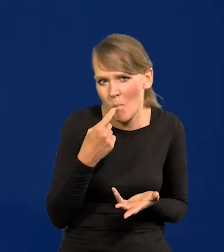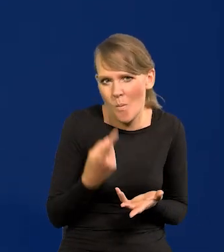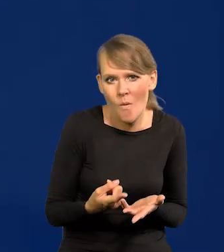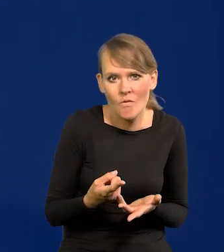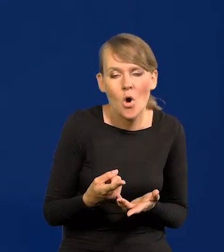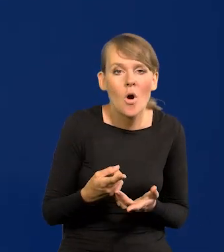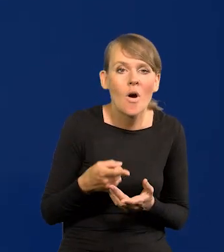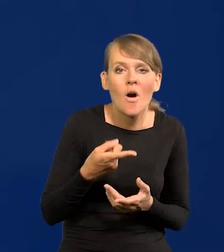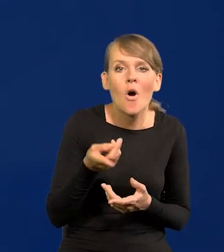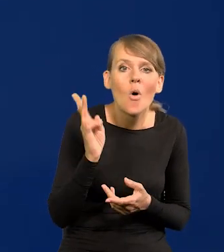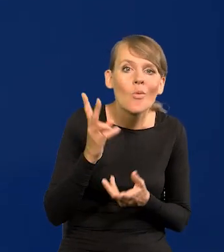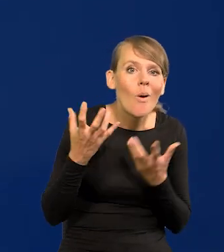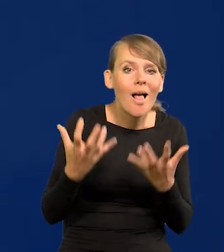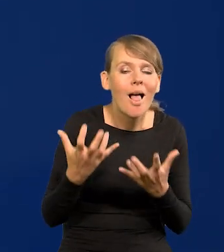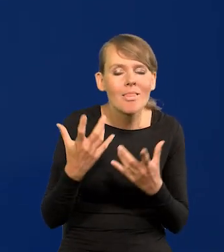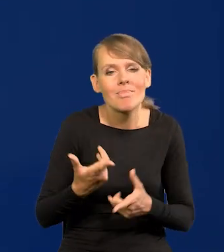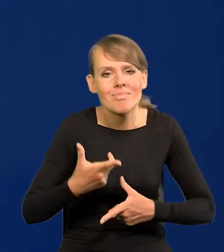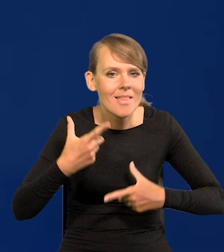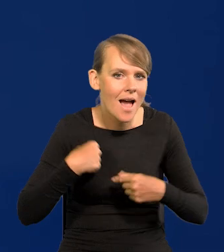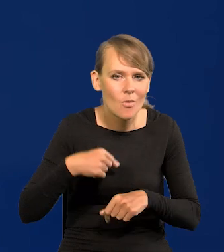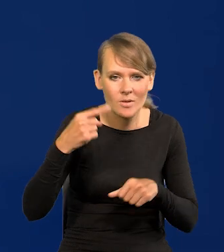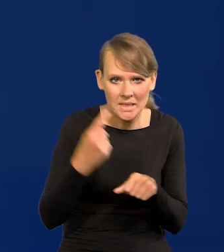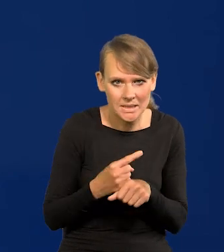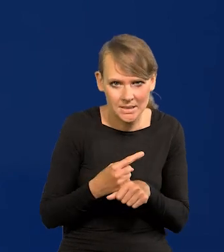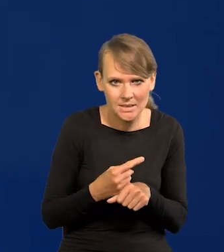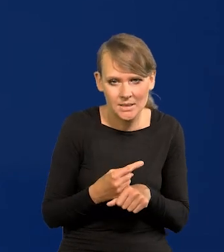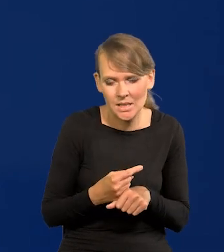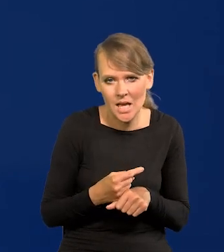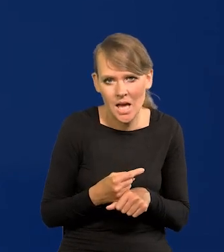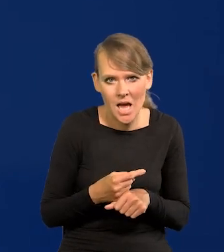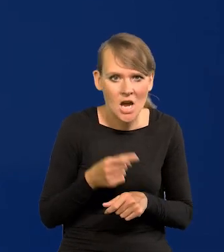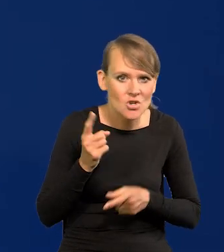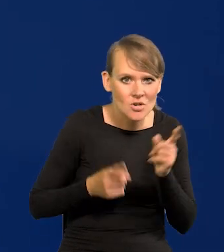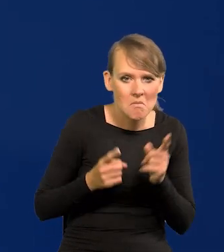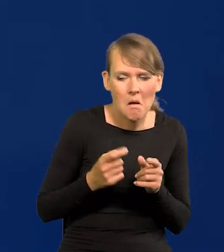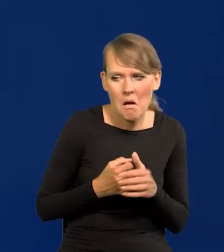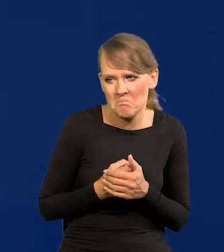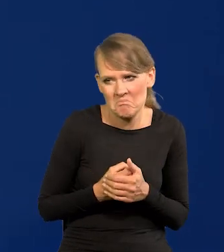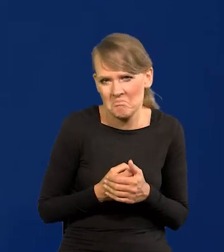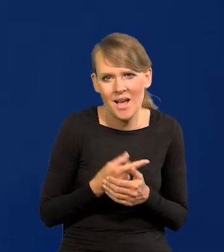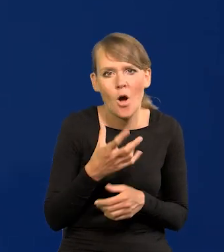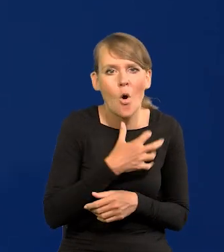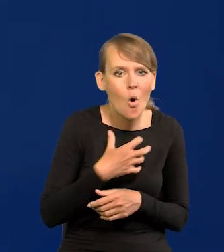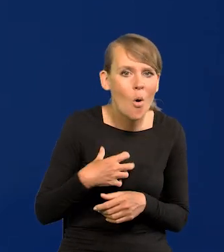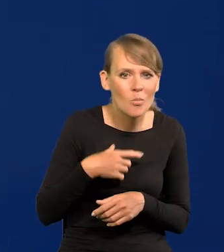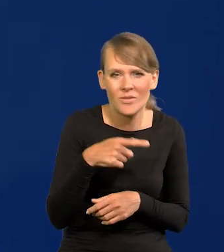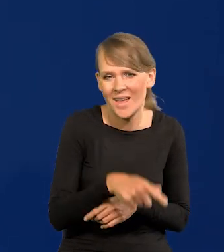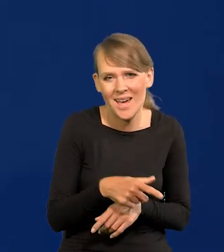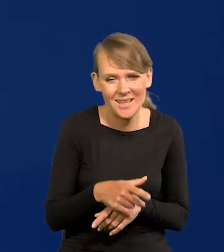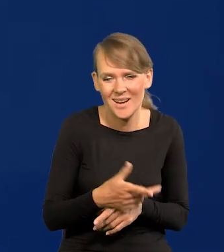takich osób skłonnych do takich nagłych decyzji, raptownych, gospodarka nie lubi raptownych nagłych zmian.